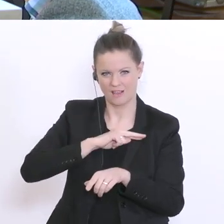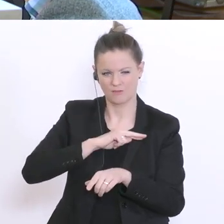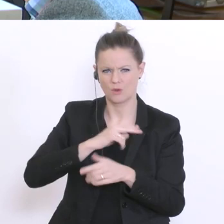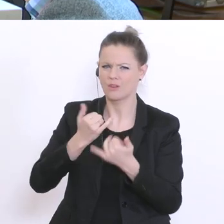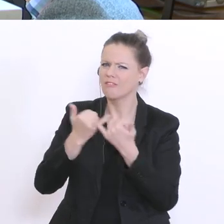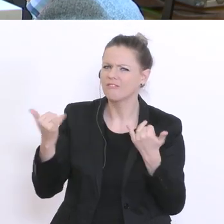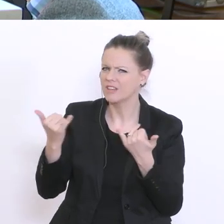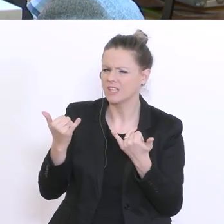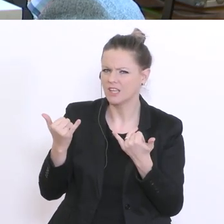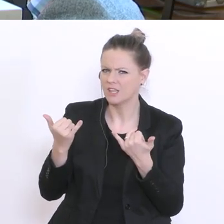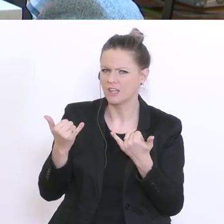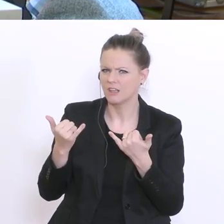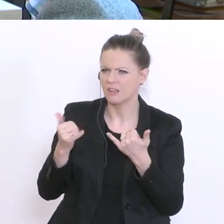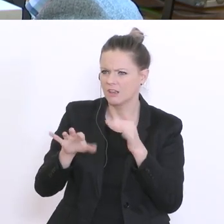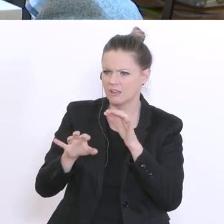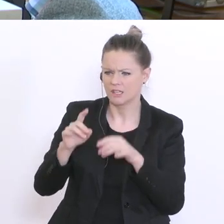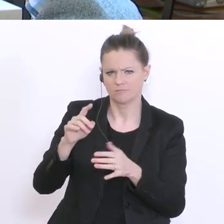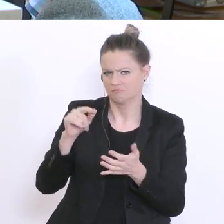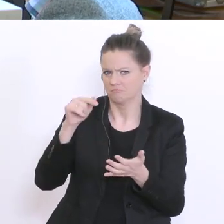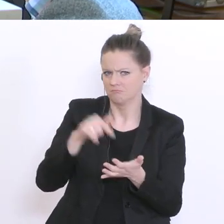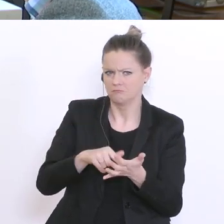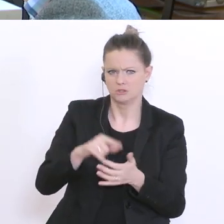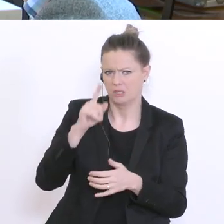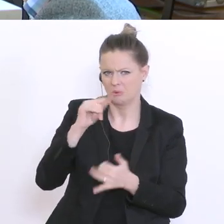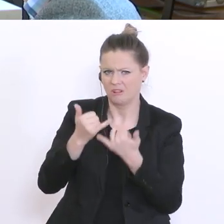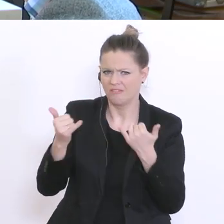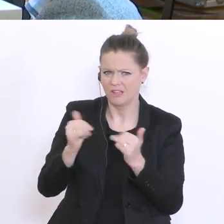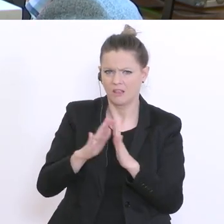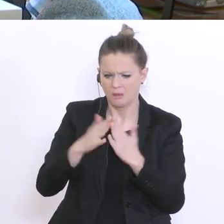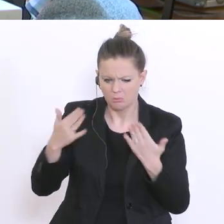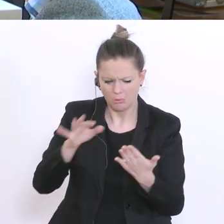Leute aus dem Telefonbuch gesucht - ich sage das plakativ - oder auf Meldeamt?